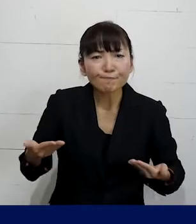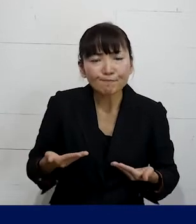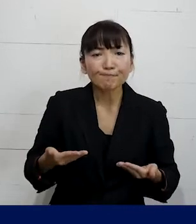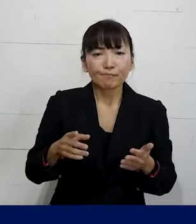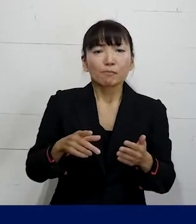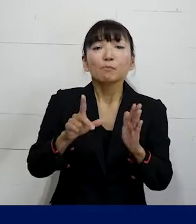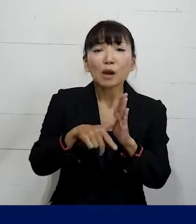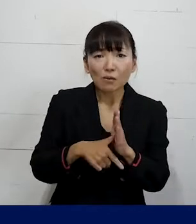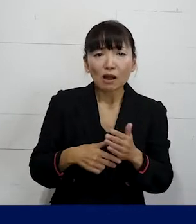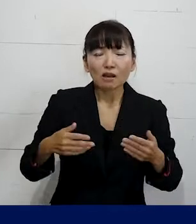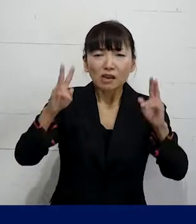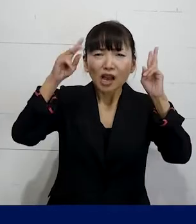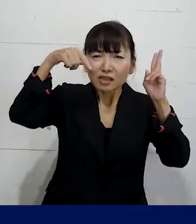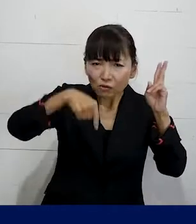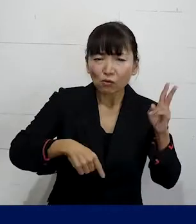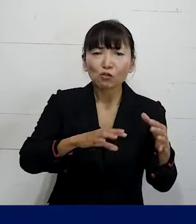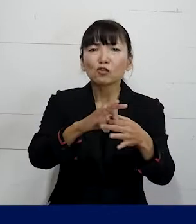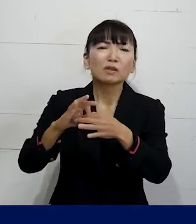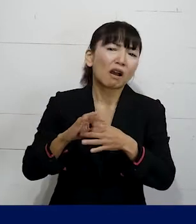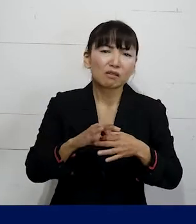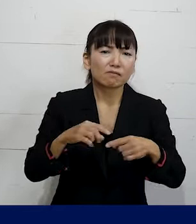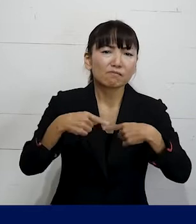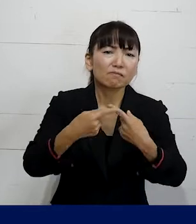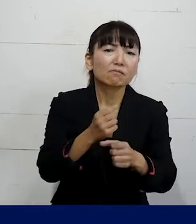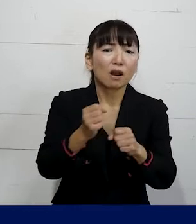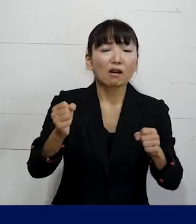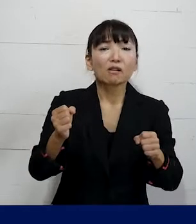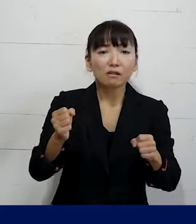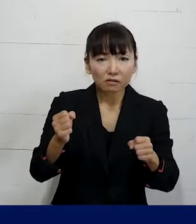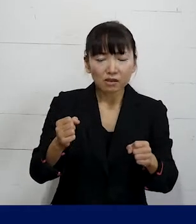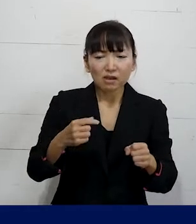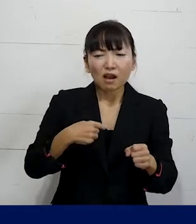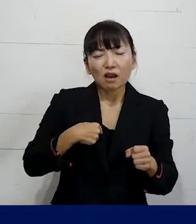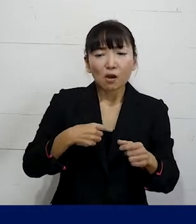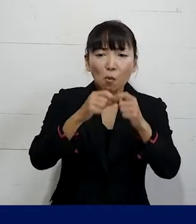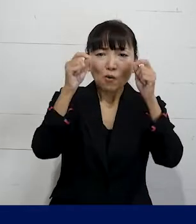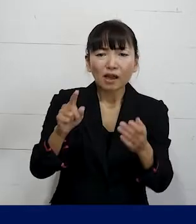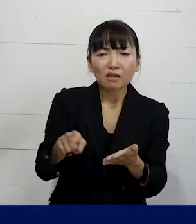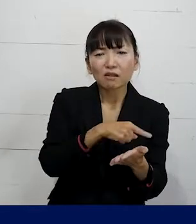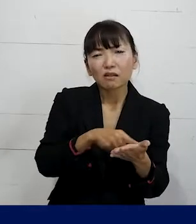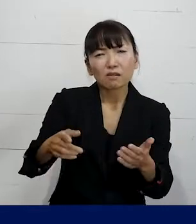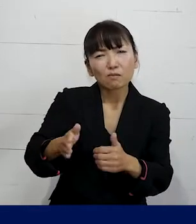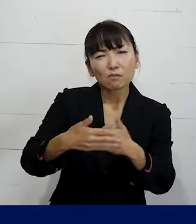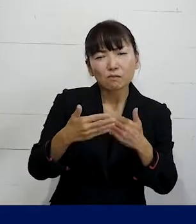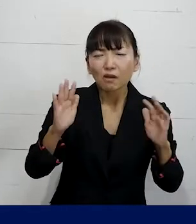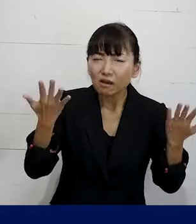その会社ごとの労働組合に入れないから 自分の問題を労働組合で解決できないという方